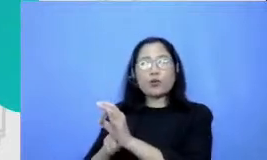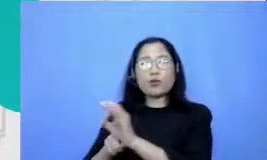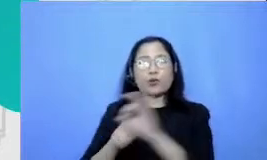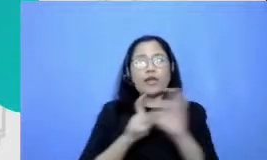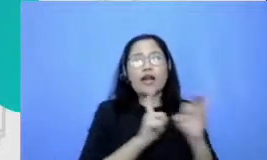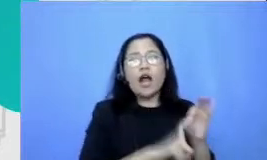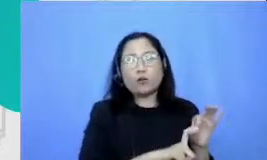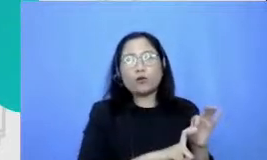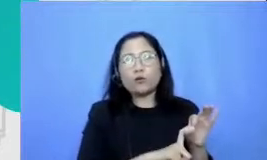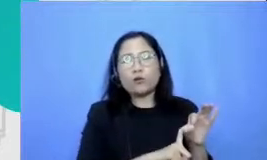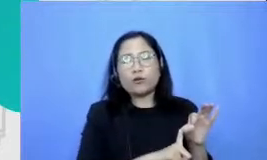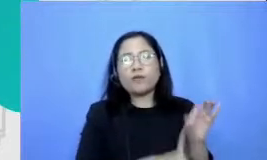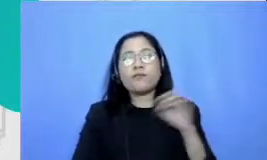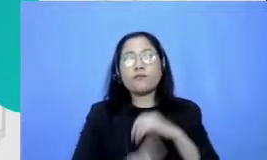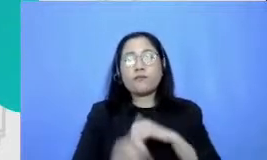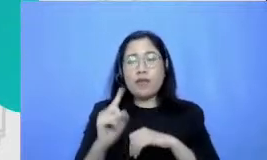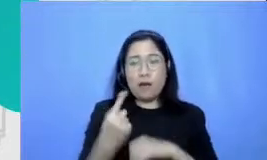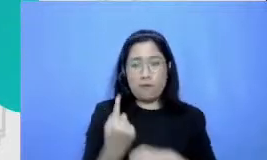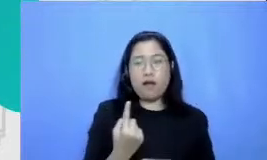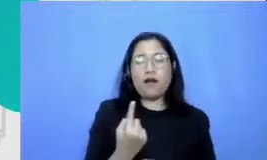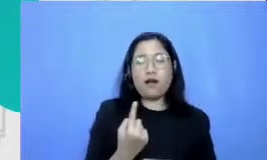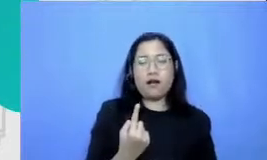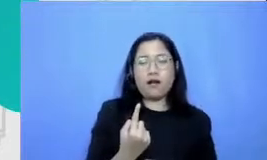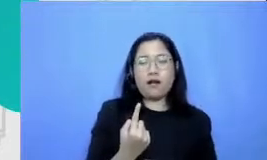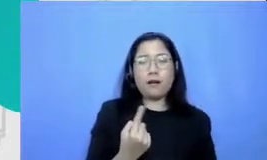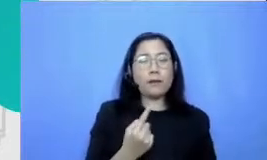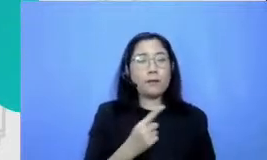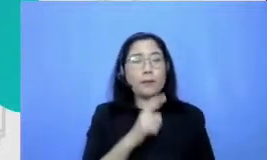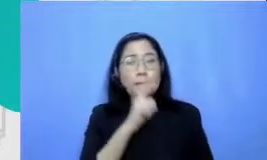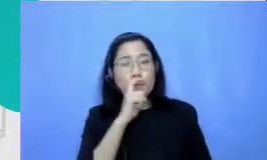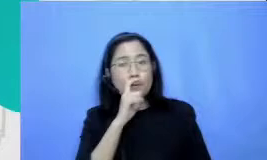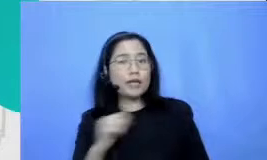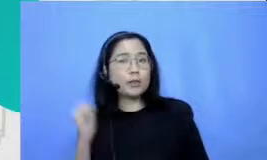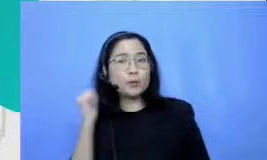kembalikan nomor satu berapa dia Ibu Payakumbuh tidak perlu berpikir bahw a